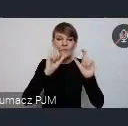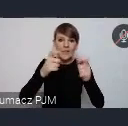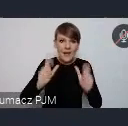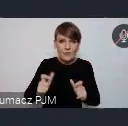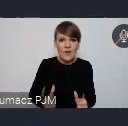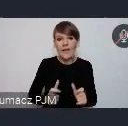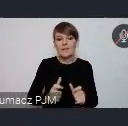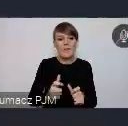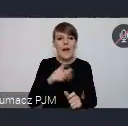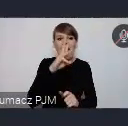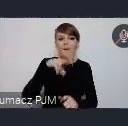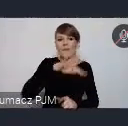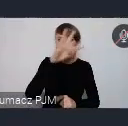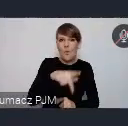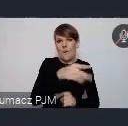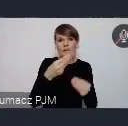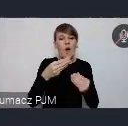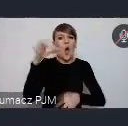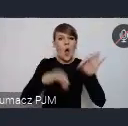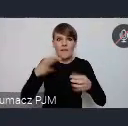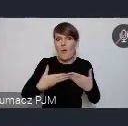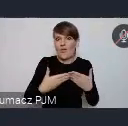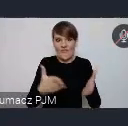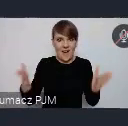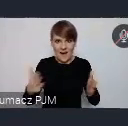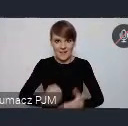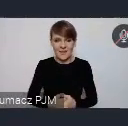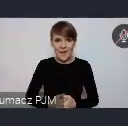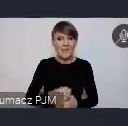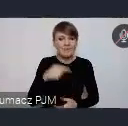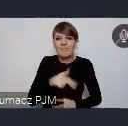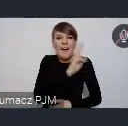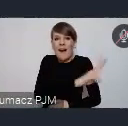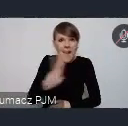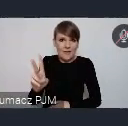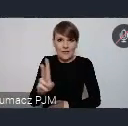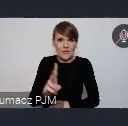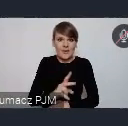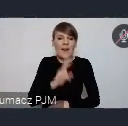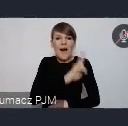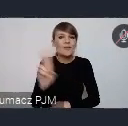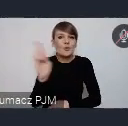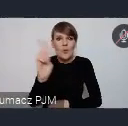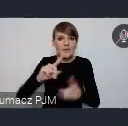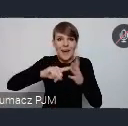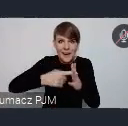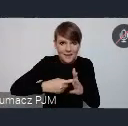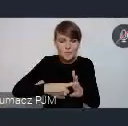WUF jest bardziej znacznie otwartą konferencją niż COP. Tutaj tak naprawdę każdy, dosłownie każdy, kto się tylko zarejestruje może uczestniczyć.